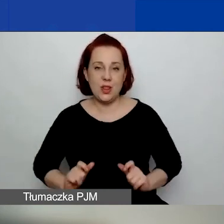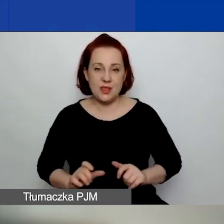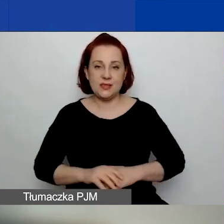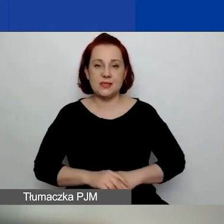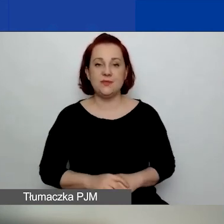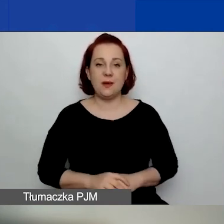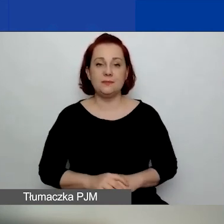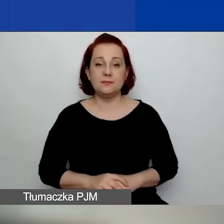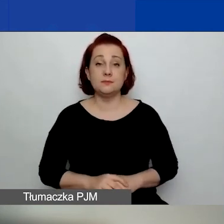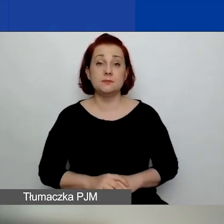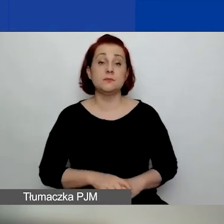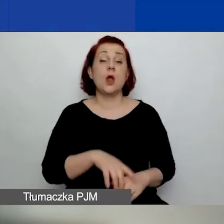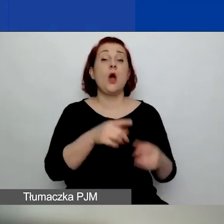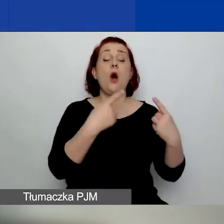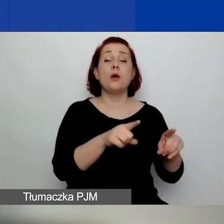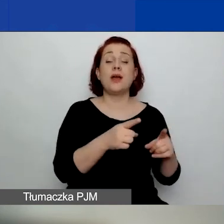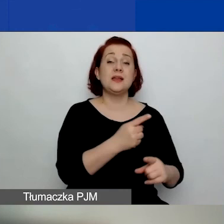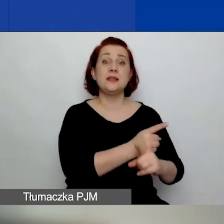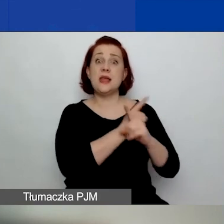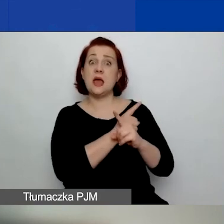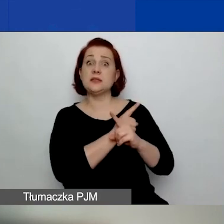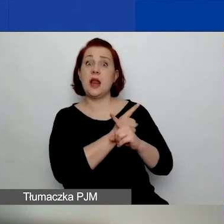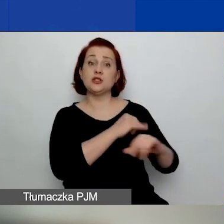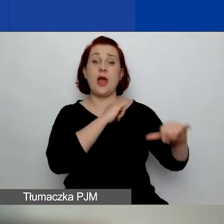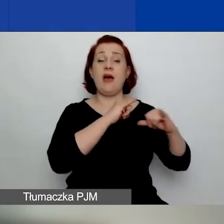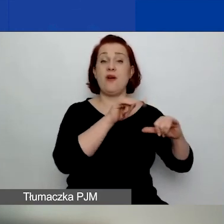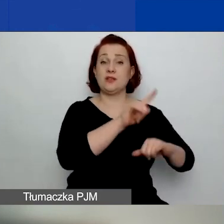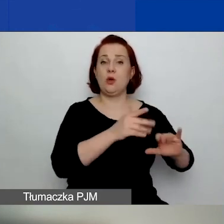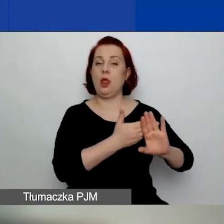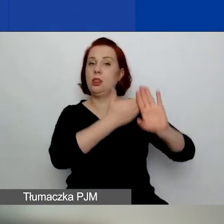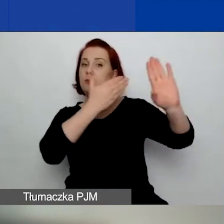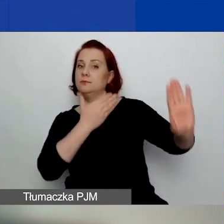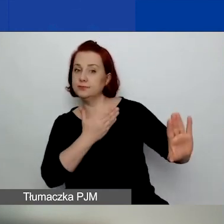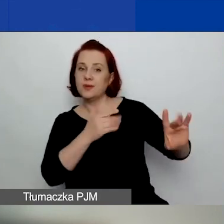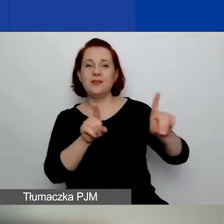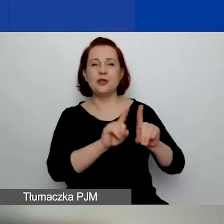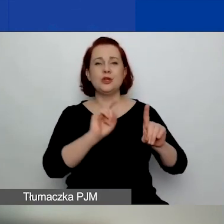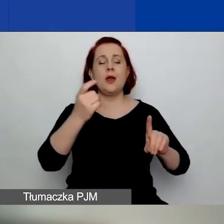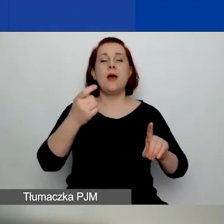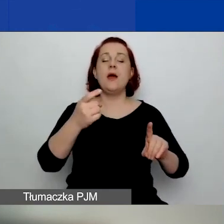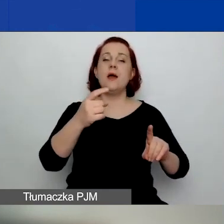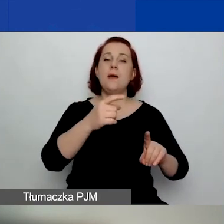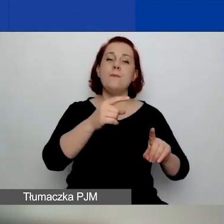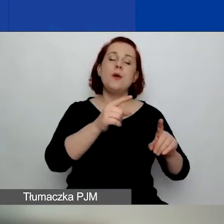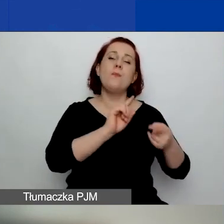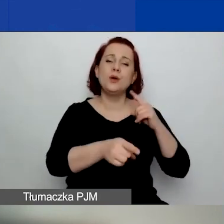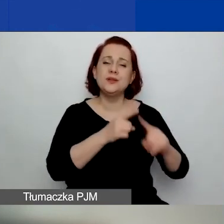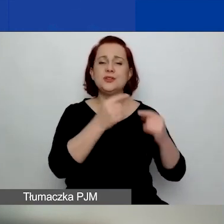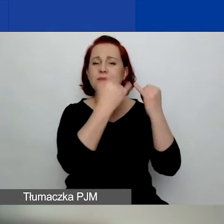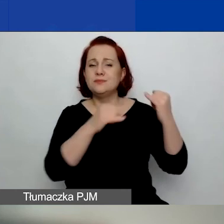Są niezależne od władz lokalnych, regionalnych i centralnych, podmiotów publicznych, partii politycznych i podmiotów komercyjnych.